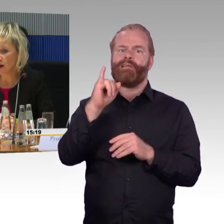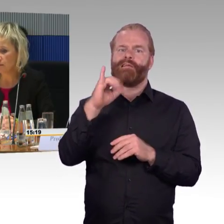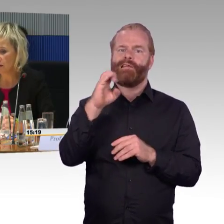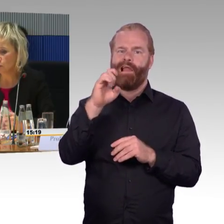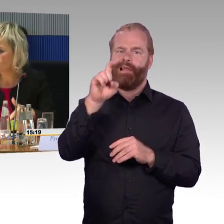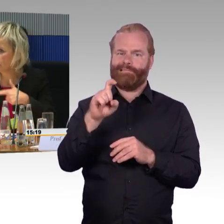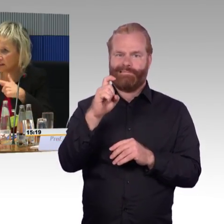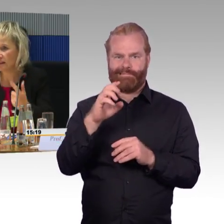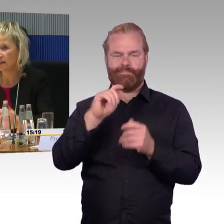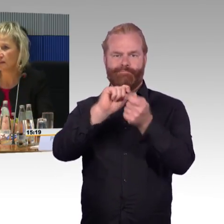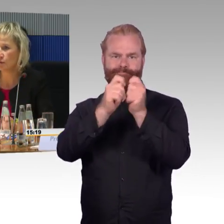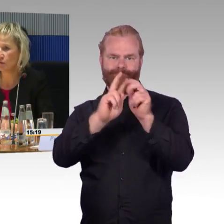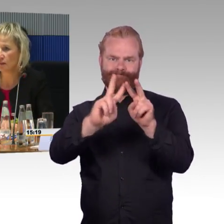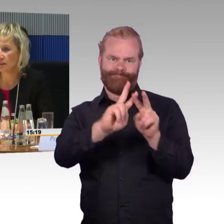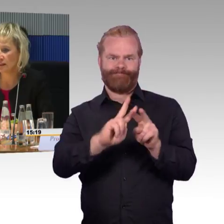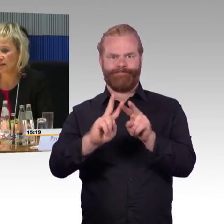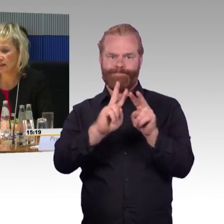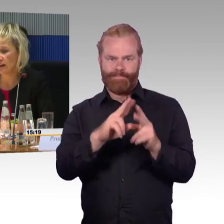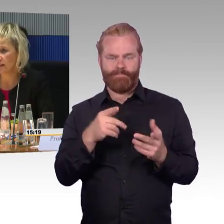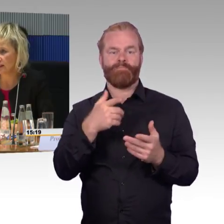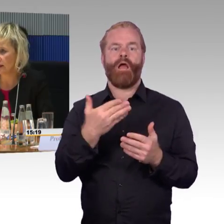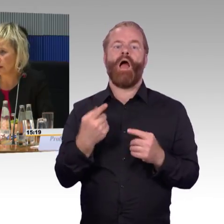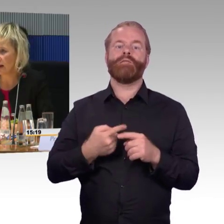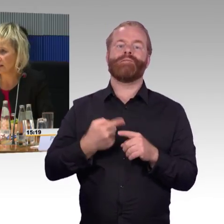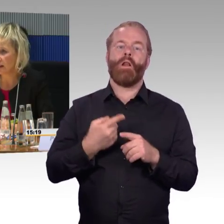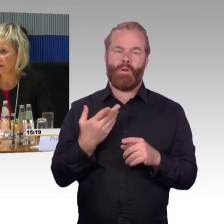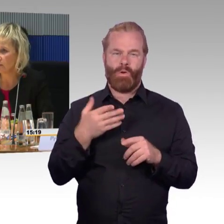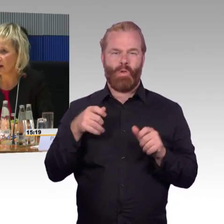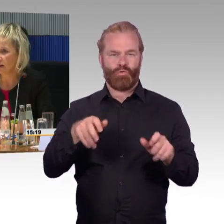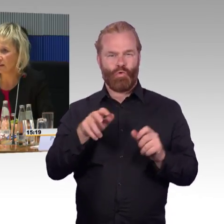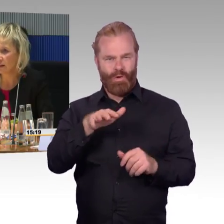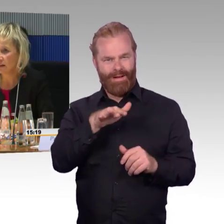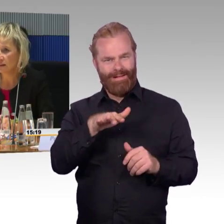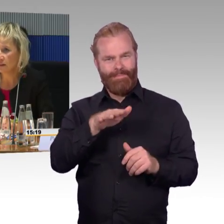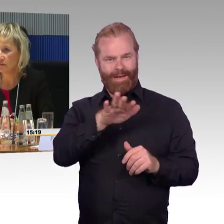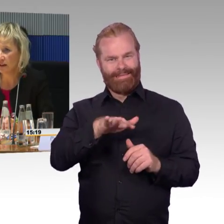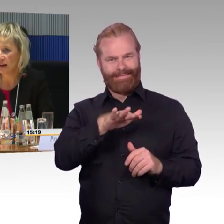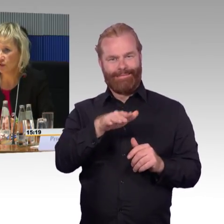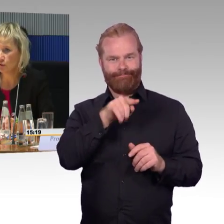als man den Zug gedreht hatte. Der ICE 1 hatte mehr Erste-Klasse-Wagen im Vergleich,